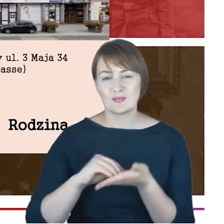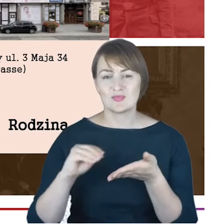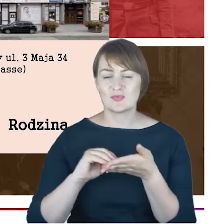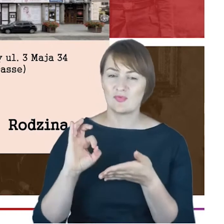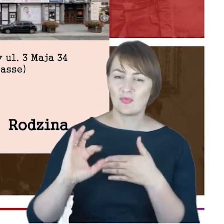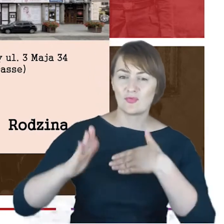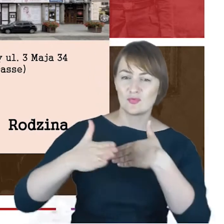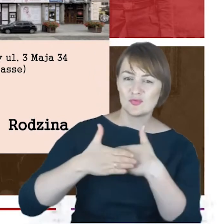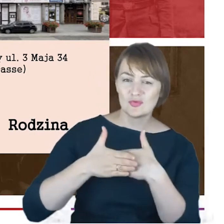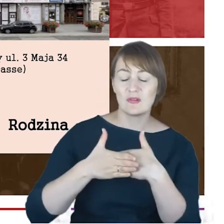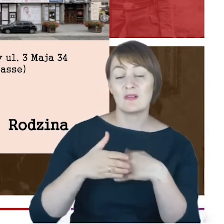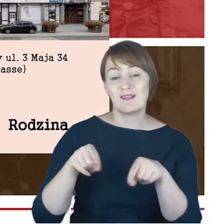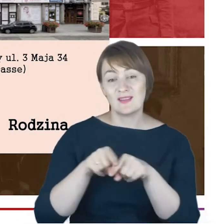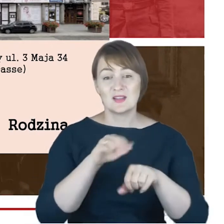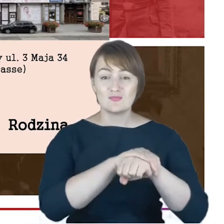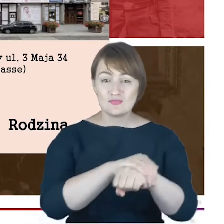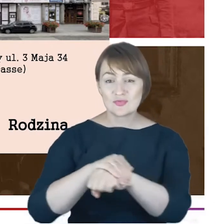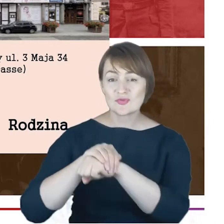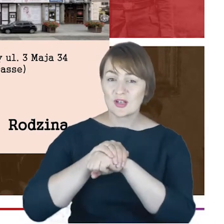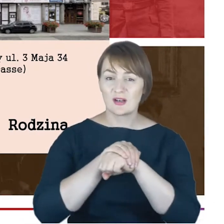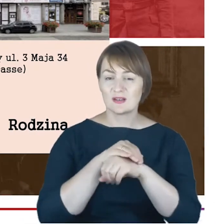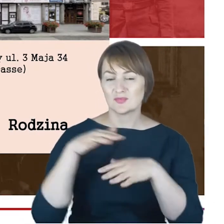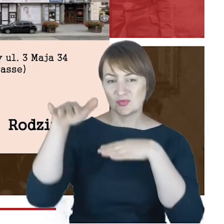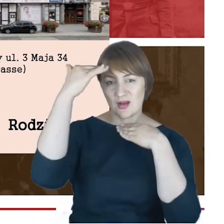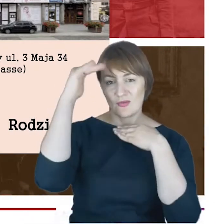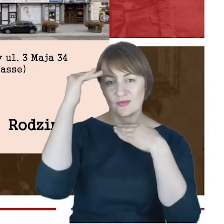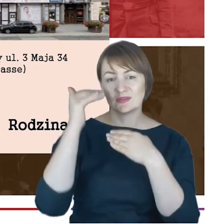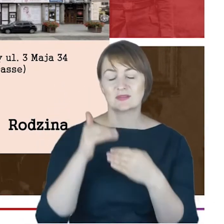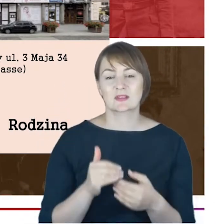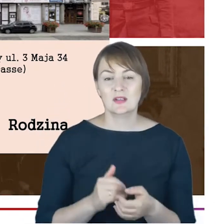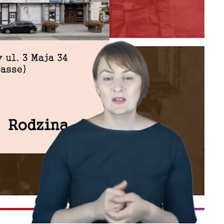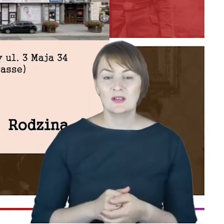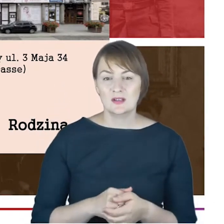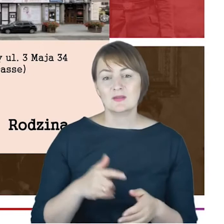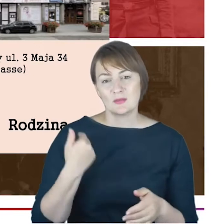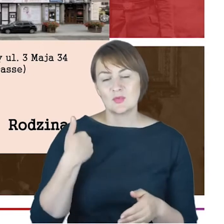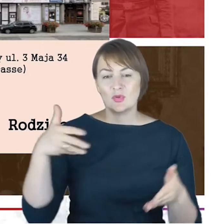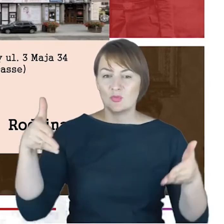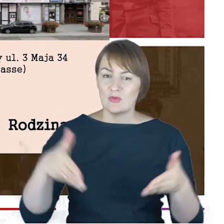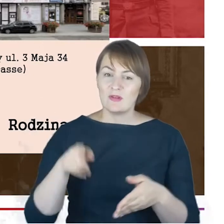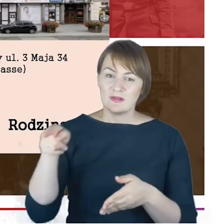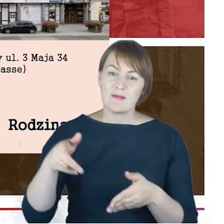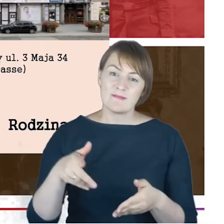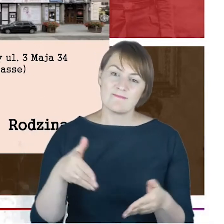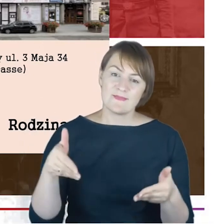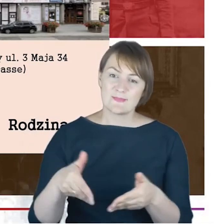z Katowic pochowanych na tym cmentarzu działających w gminie, ale na pewno pisał o swojej żonie.